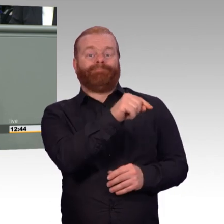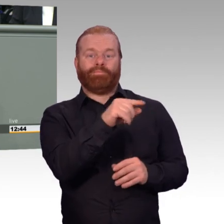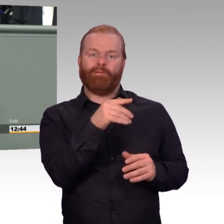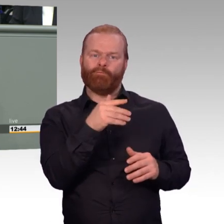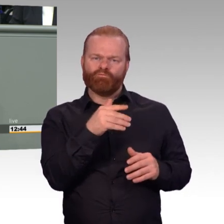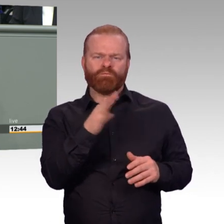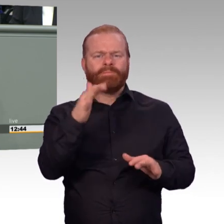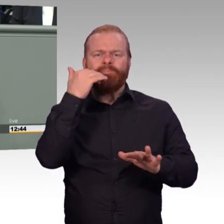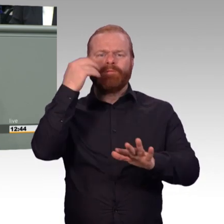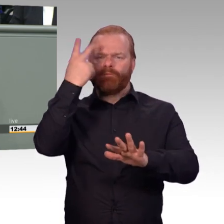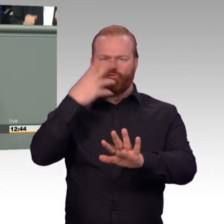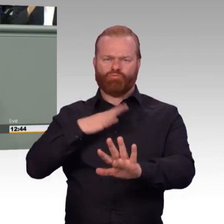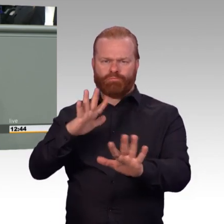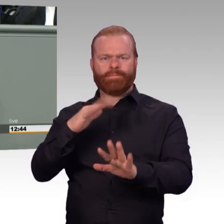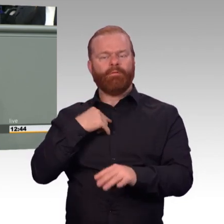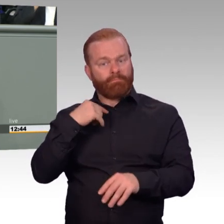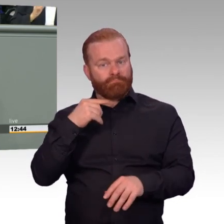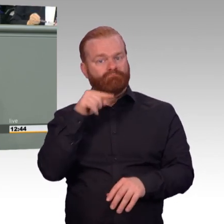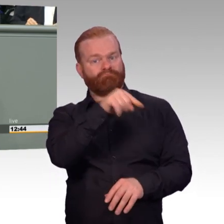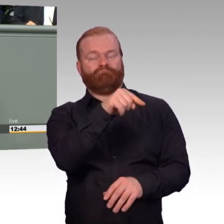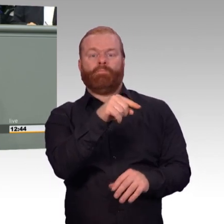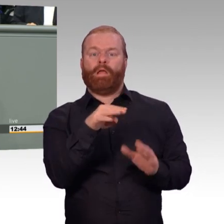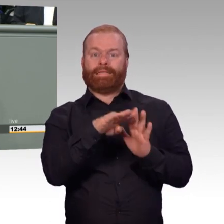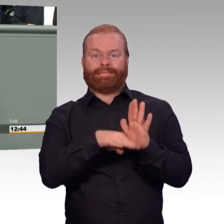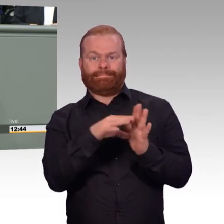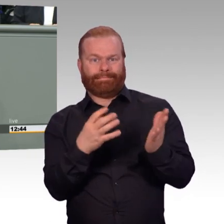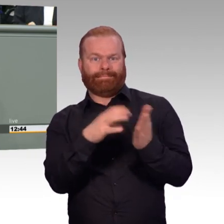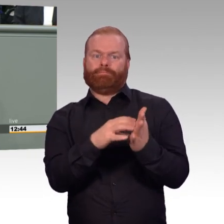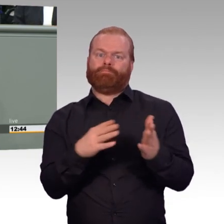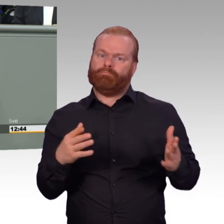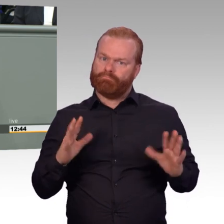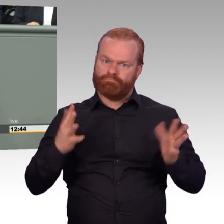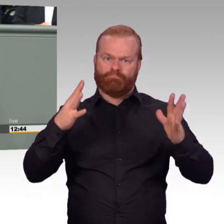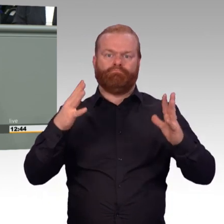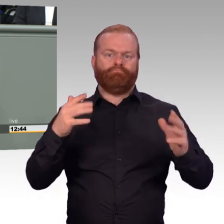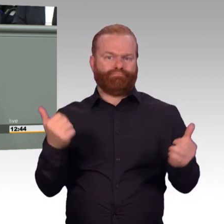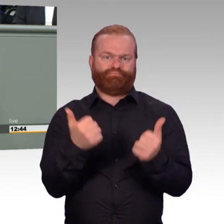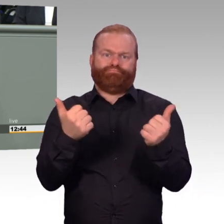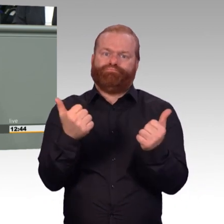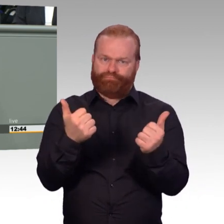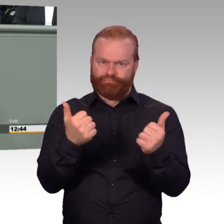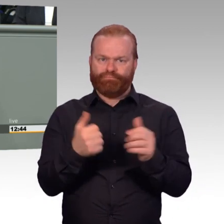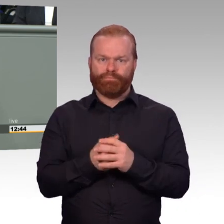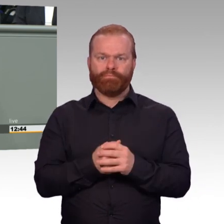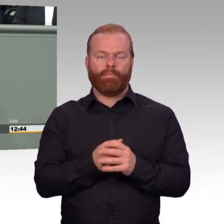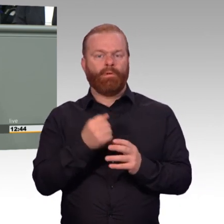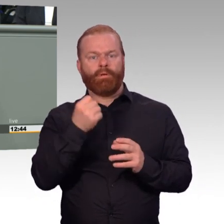die Möglichkeit von Teilzeitbeschäftigungen für Reservistinnen und Reservisten und vor allen Dingen die bessere Bezahlung derjenigen,